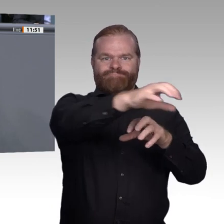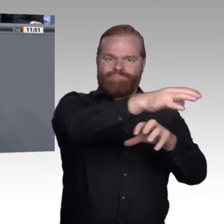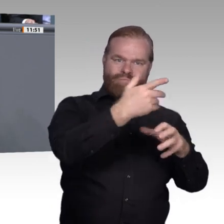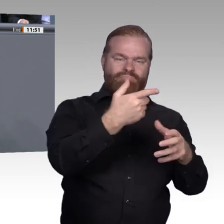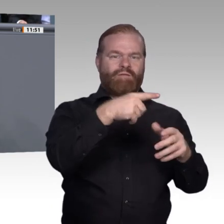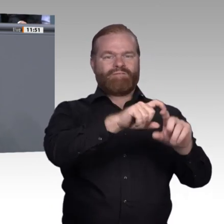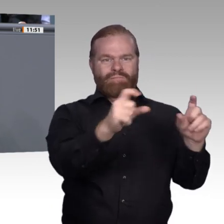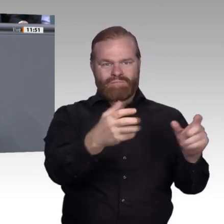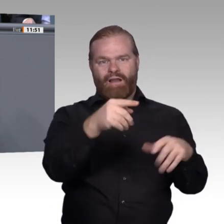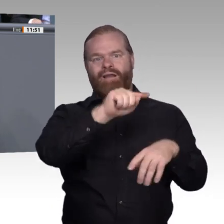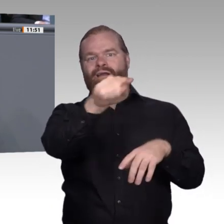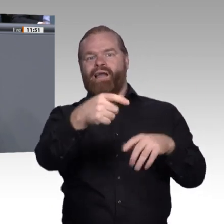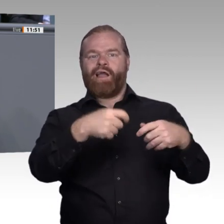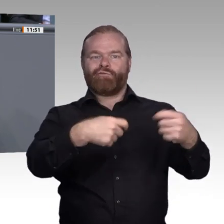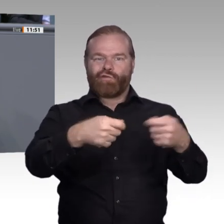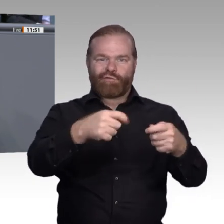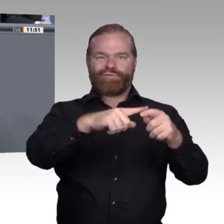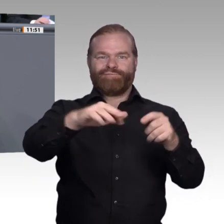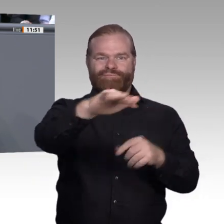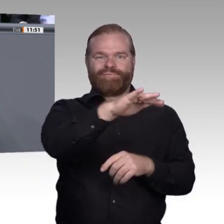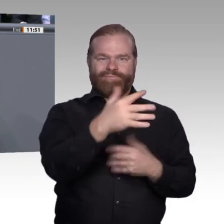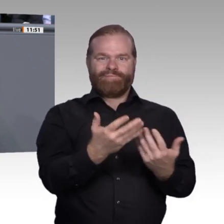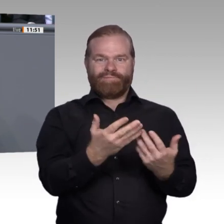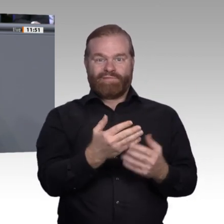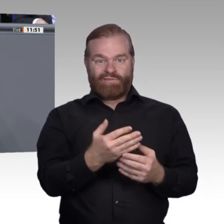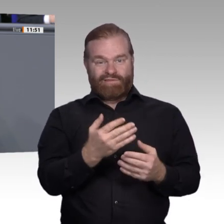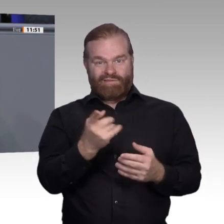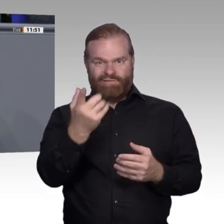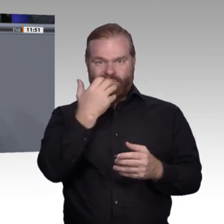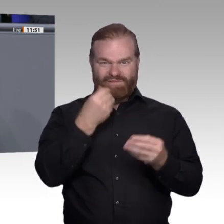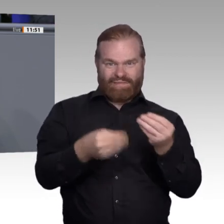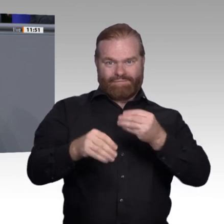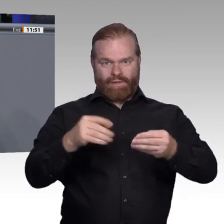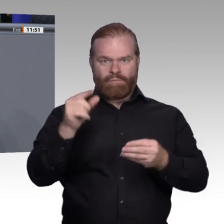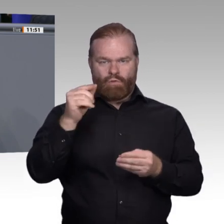Damit entwerten Sie am Ende die Ausbildung. Aus jungen Erwachsenen, die Anfangsschwierigkeiten